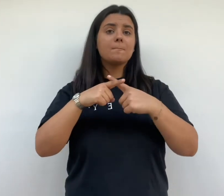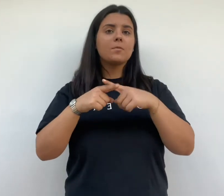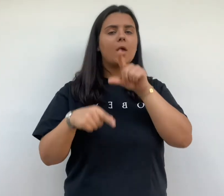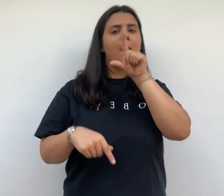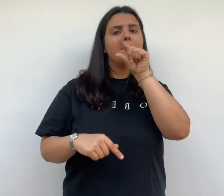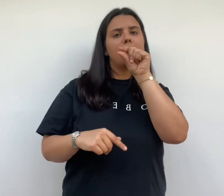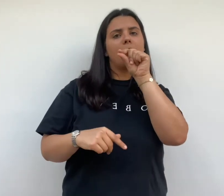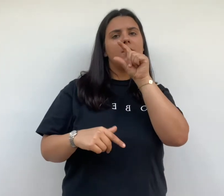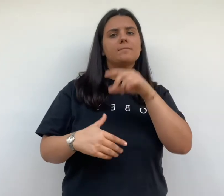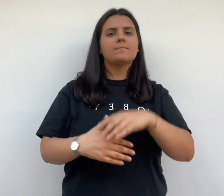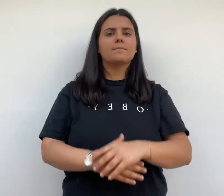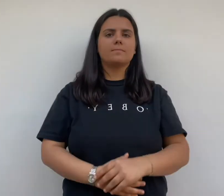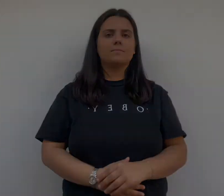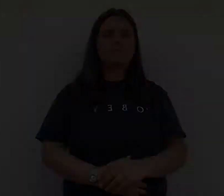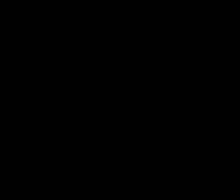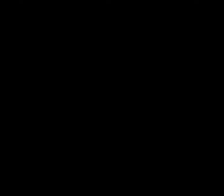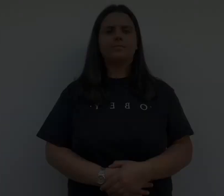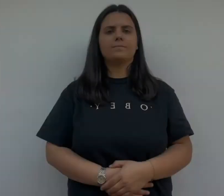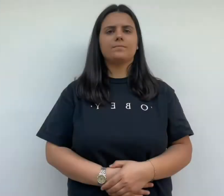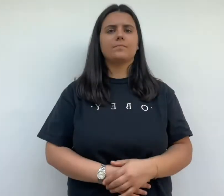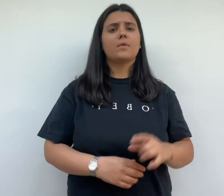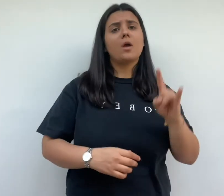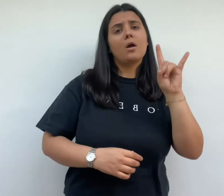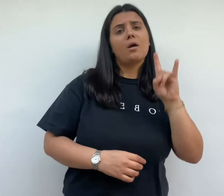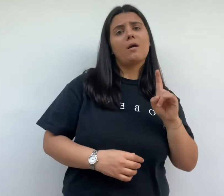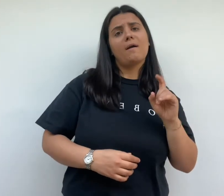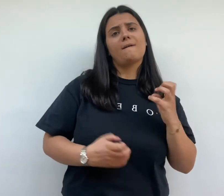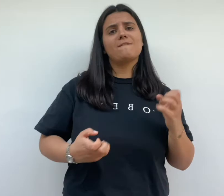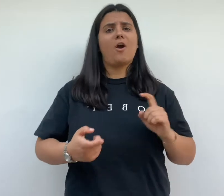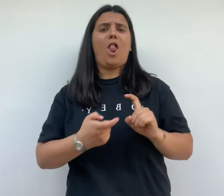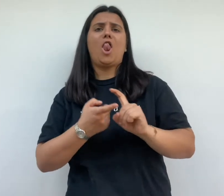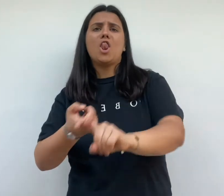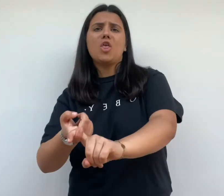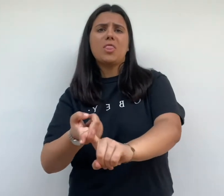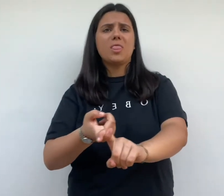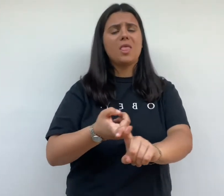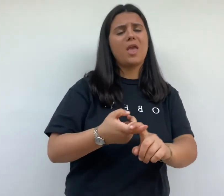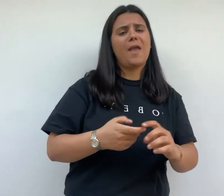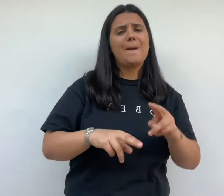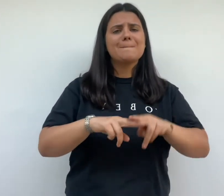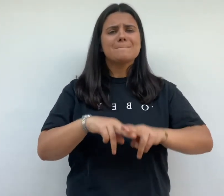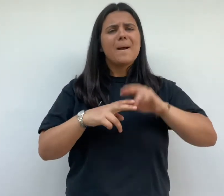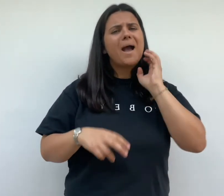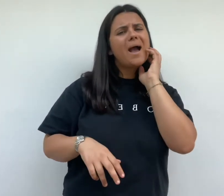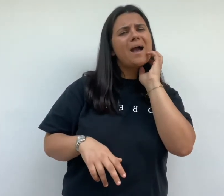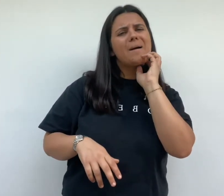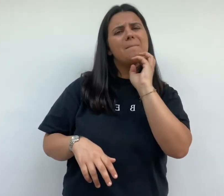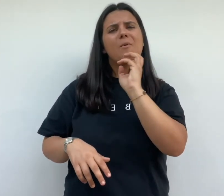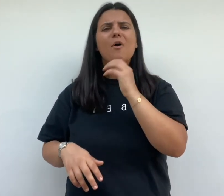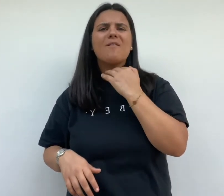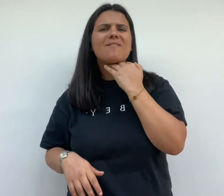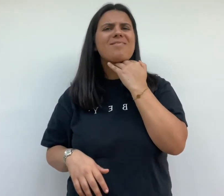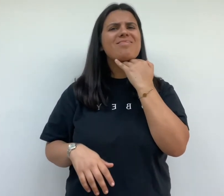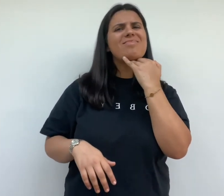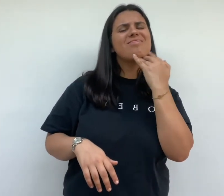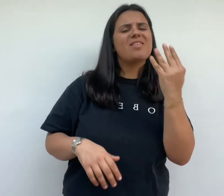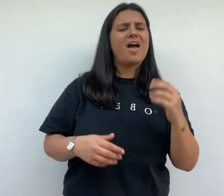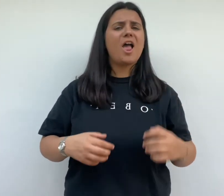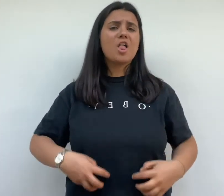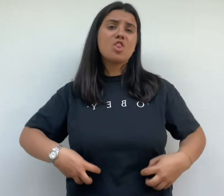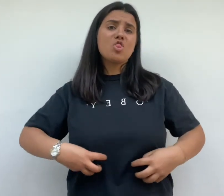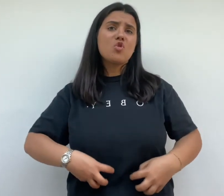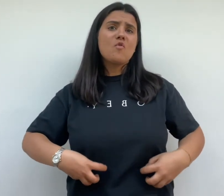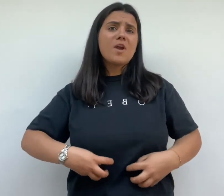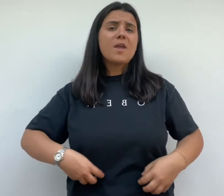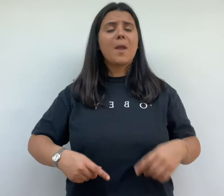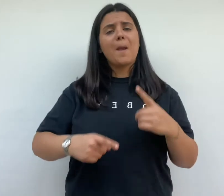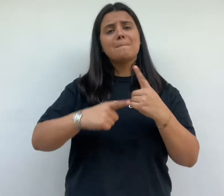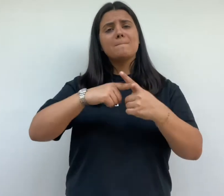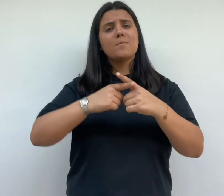Henry Frugès veut lutter contre l'insalubrité des logements ouvriers et combattre la tuberculose